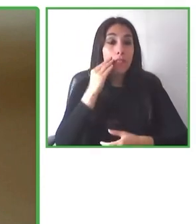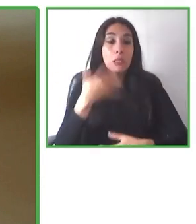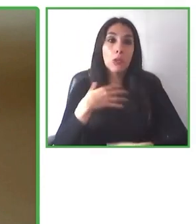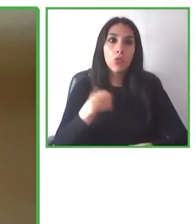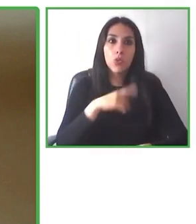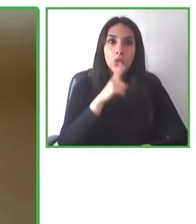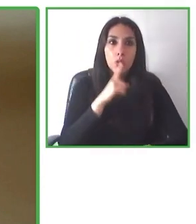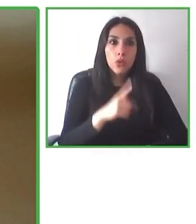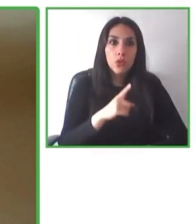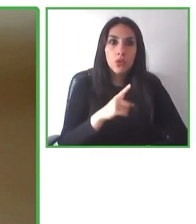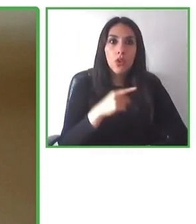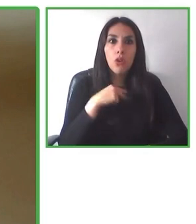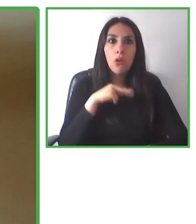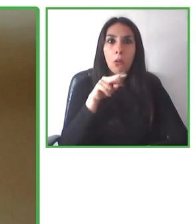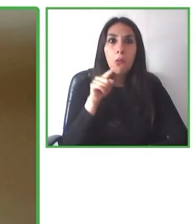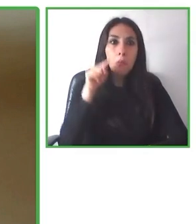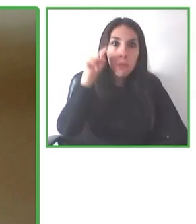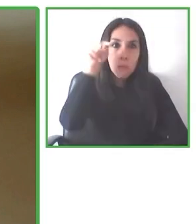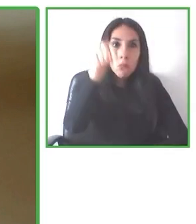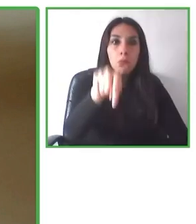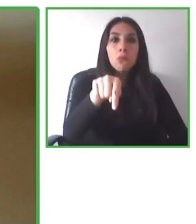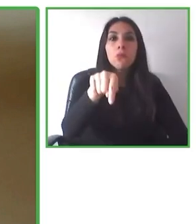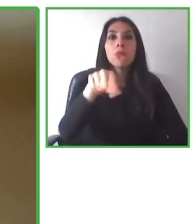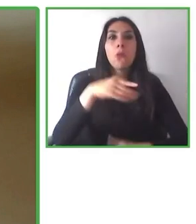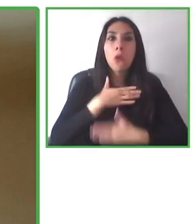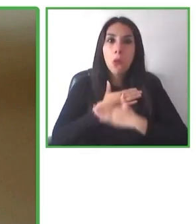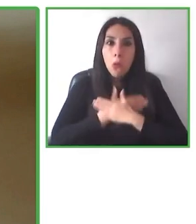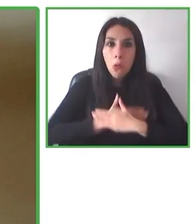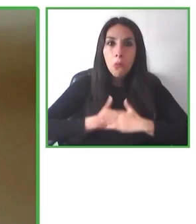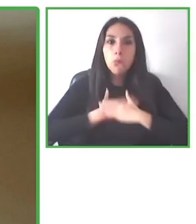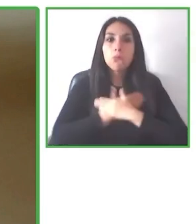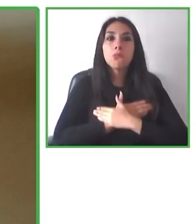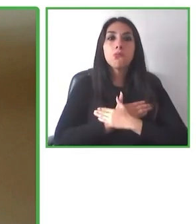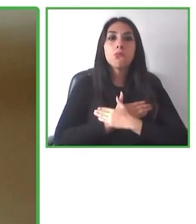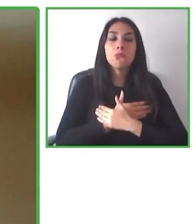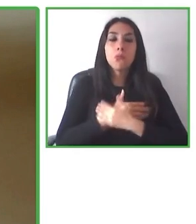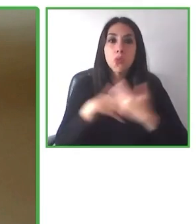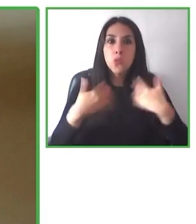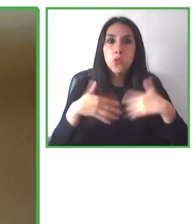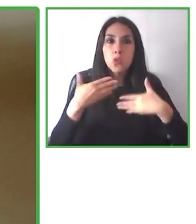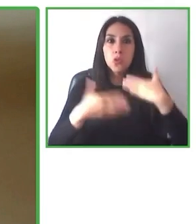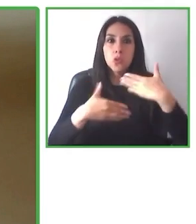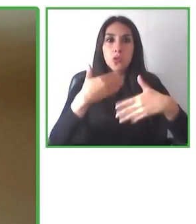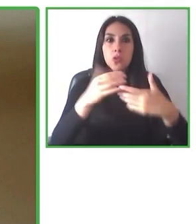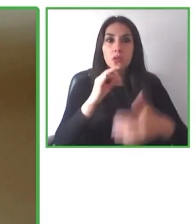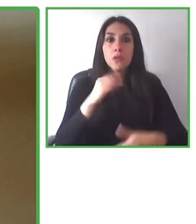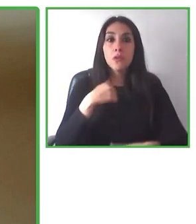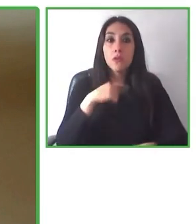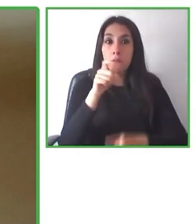con mucha energía, con ganas de hacer las cosas de una manera distinta.